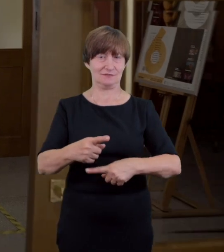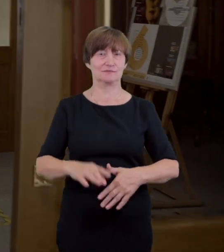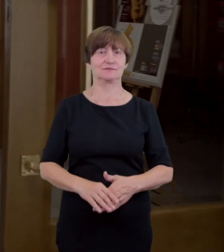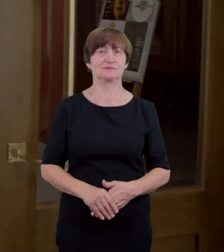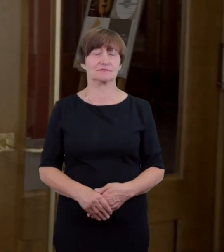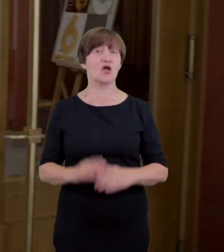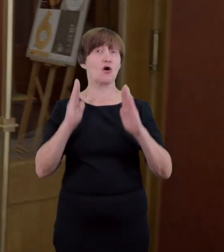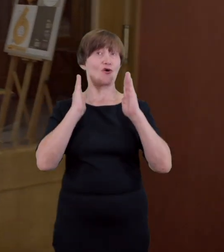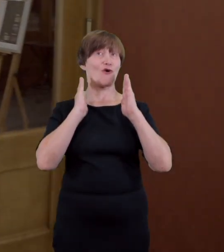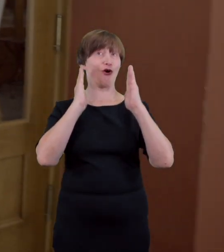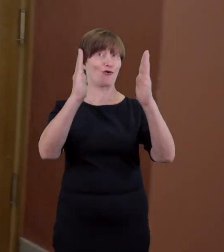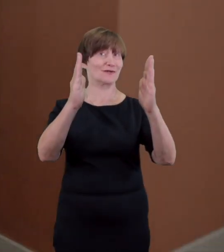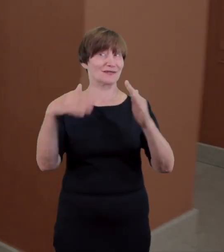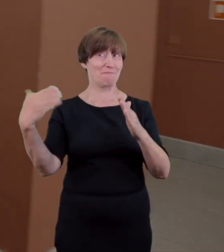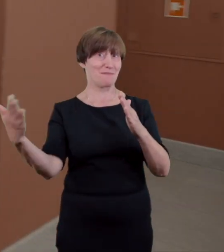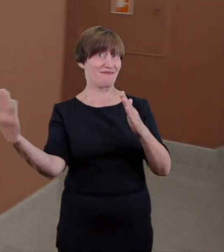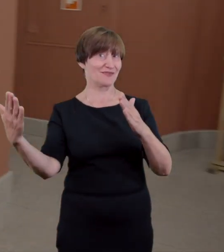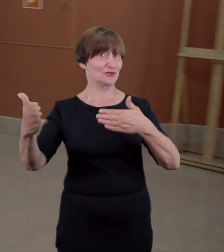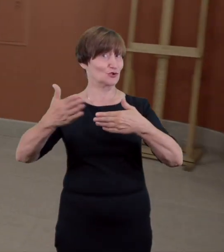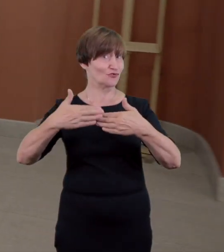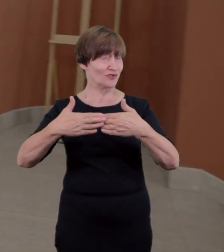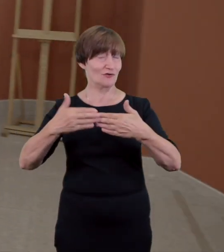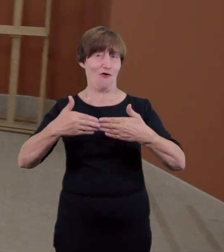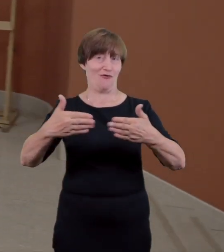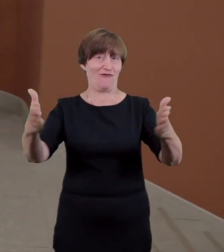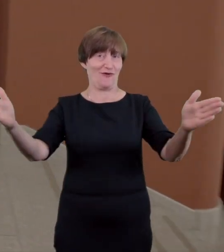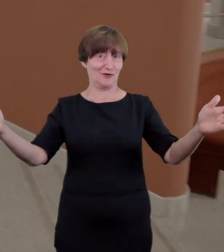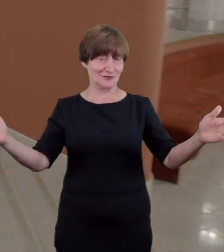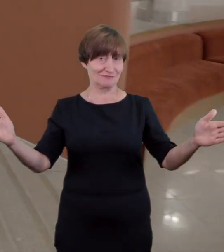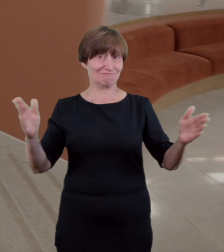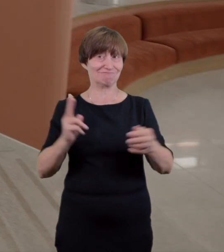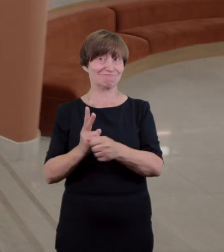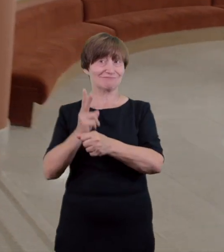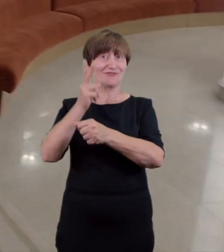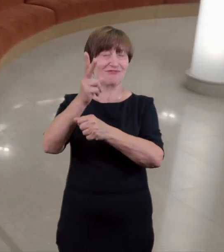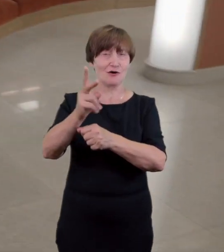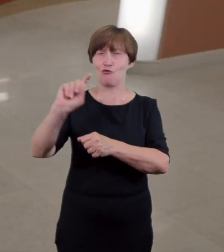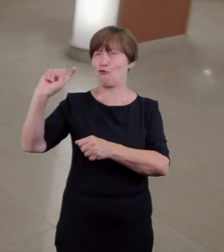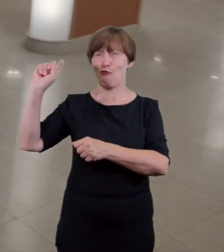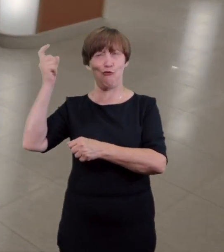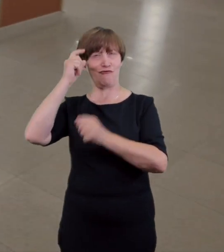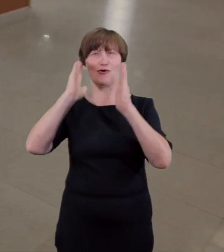Przekraczając kolejne drzwi znajdziemy się w okrętowym wnętrzu głównego foyer. To tutaj